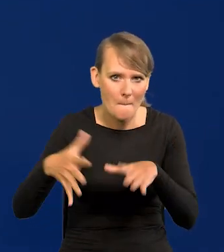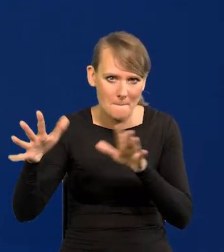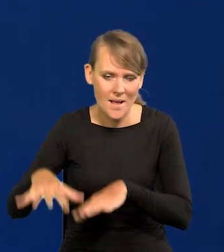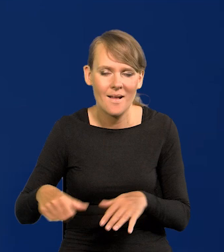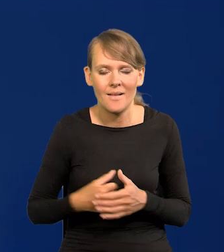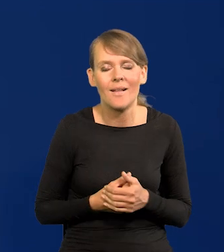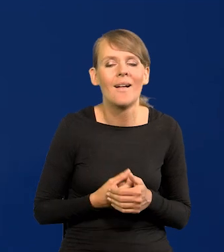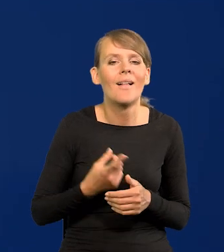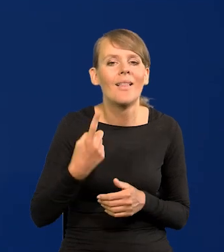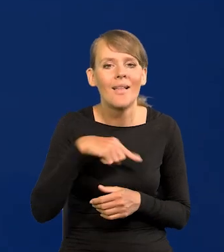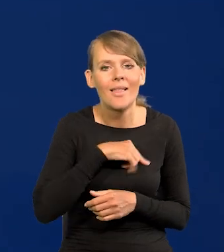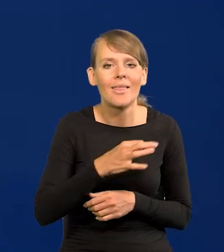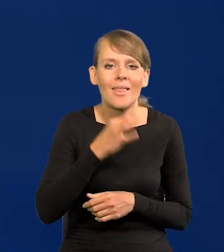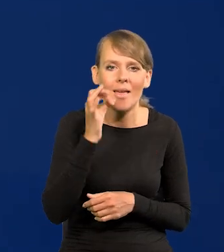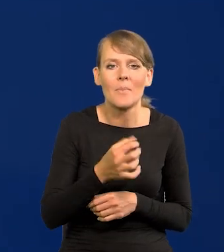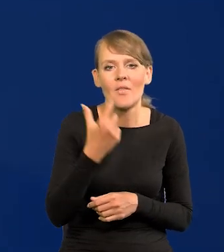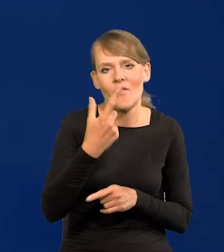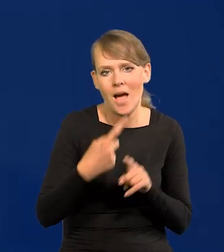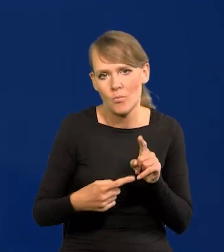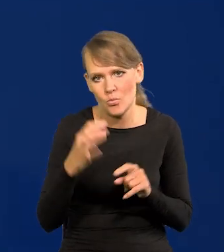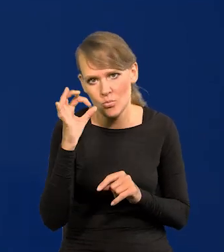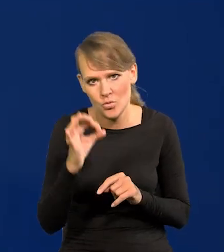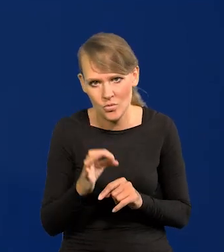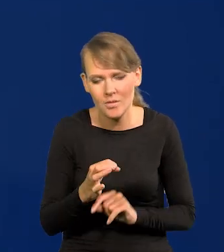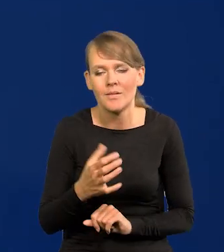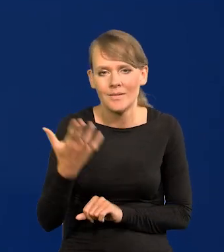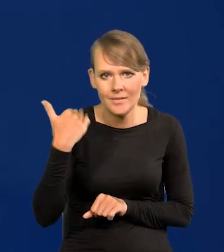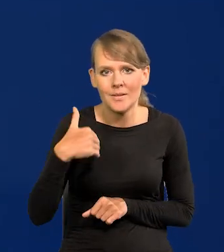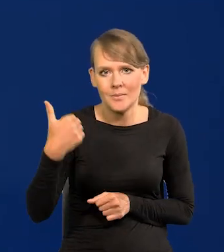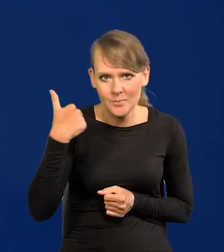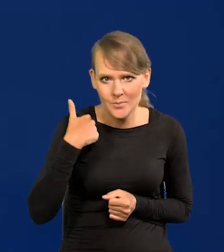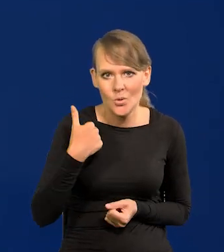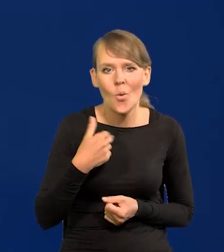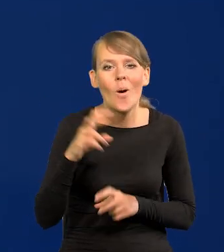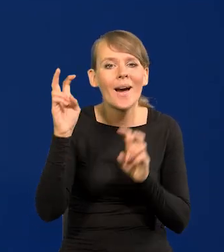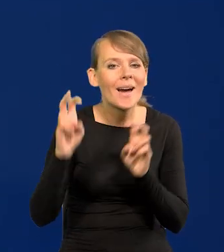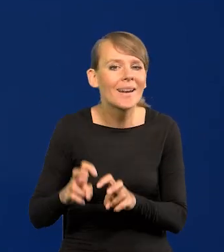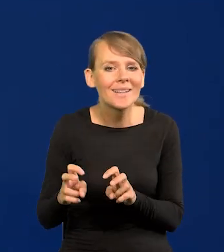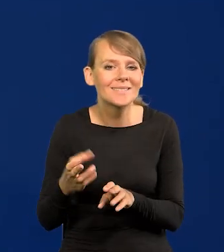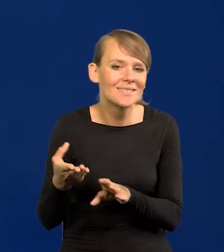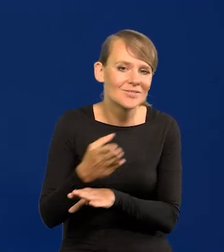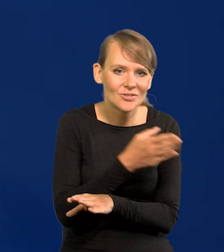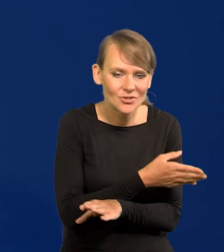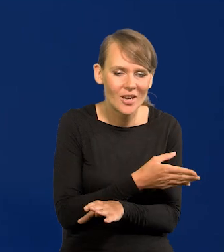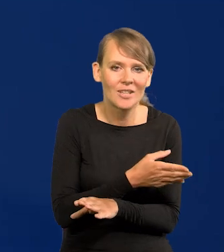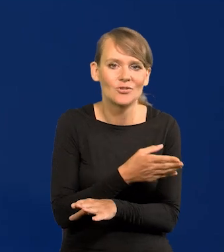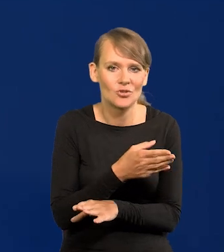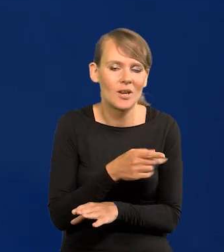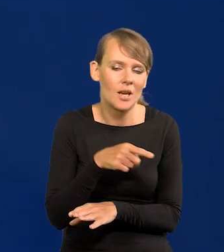Najlepiej dla nas jakby było 2,5, przynajmniej tak było do czasu tego wielkiego kryzysu inflacyjnego.